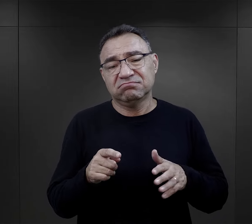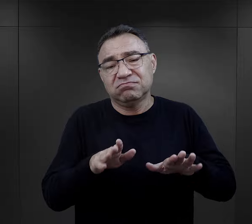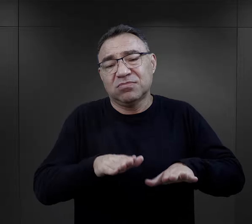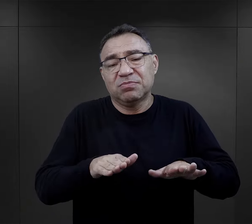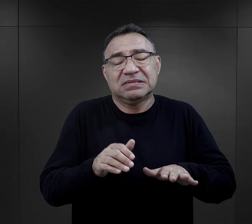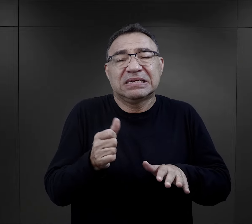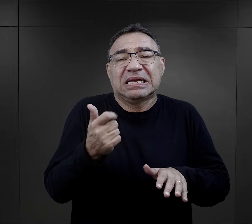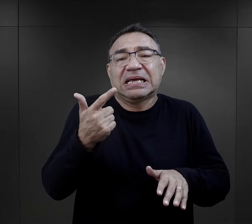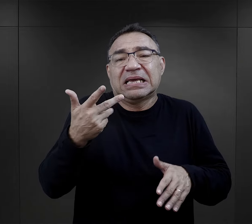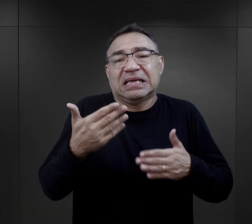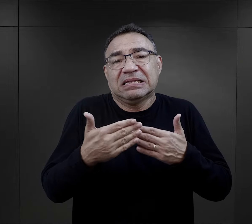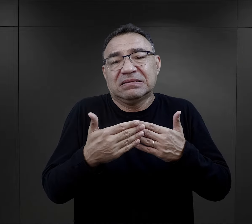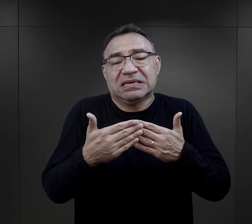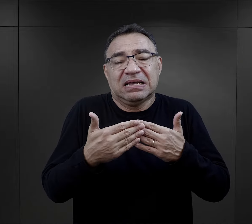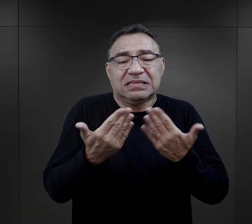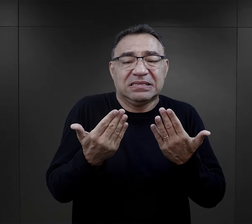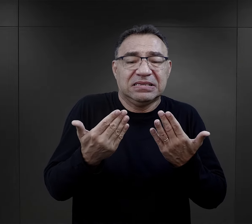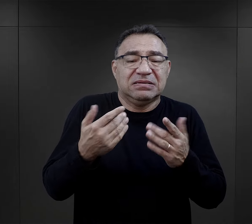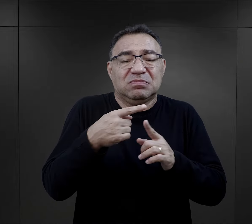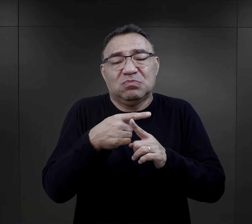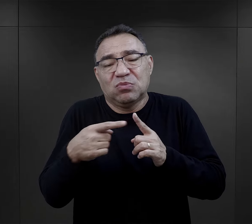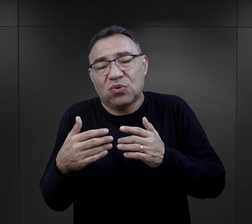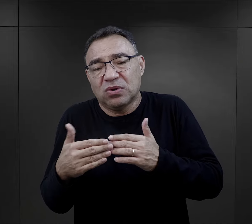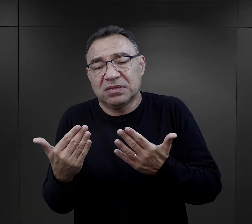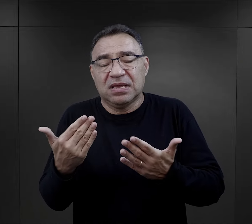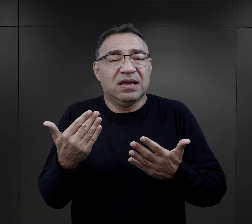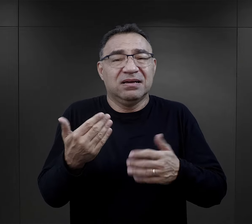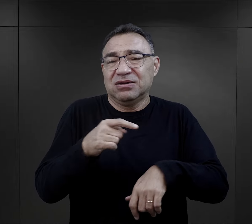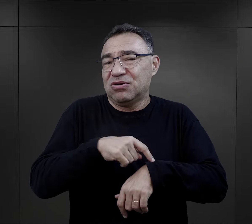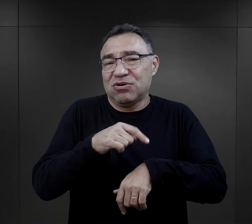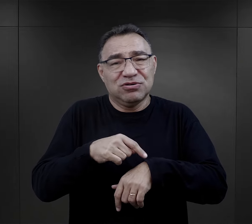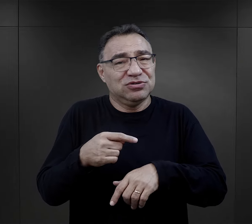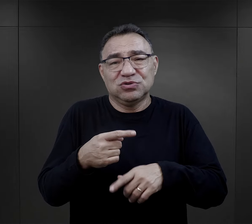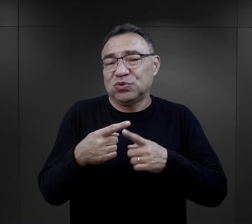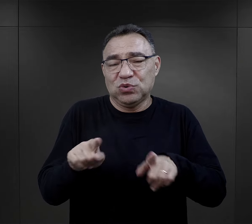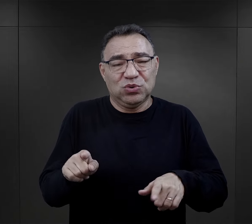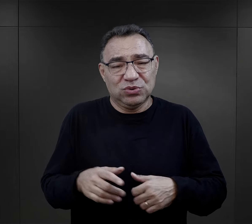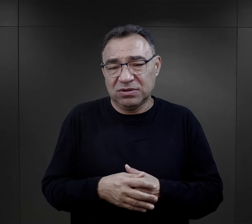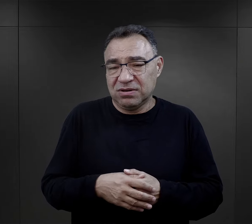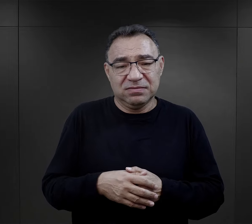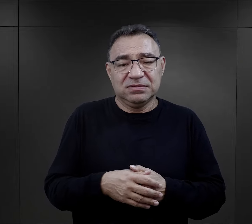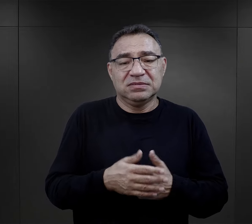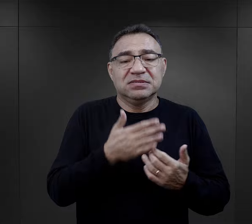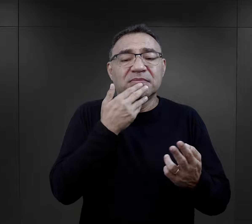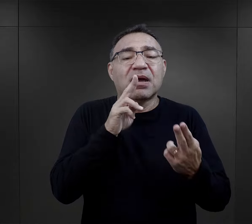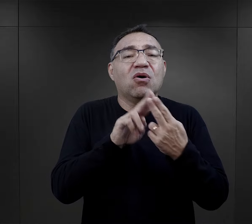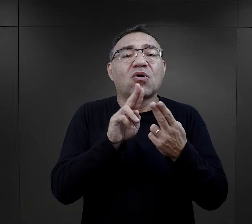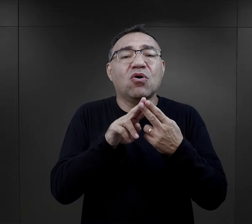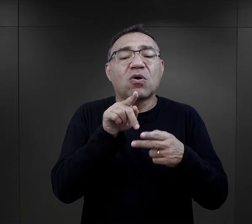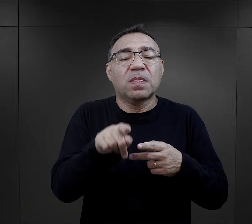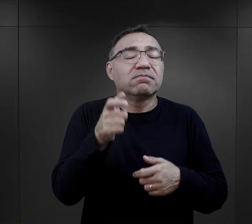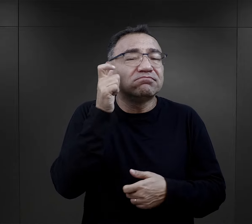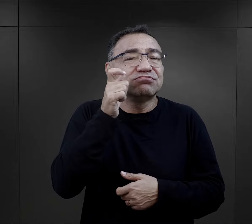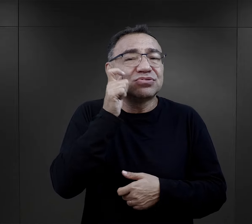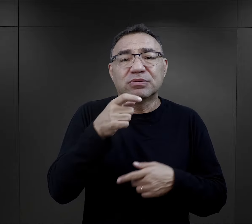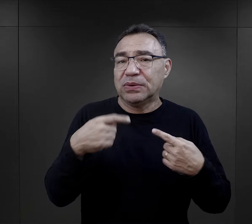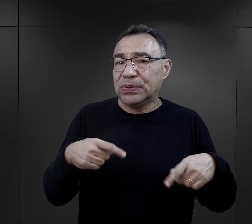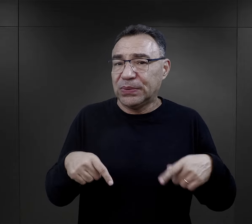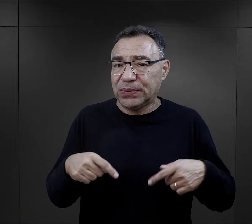tam byli, to dosłownie pół dnia, kilka, kilkanaście godzin, więc nie mieli takiej styczności z tą przemocą.